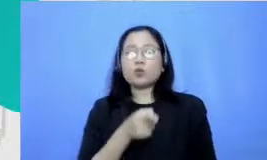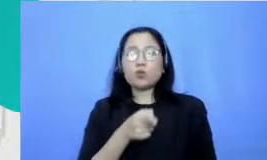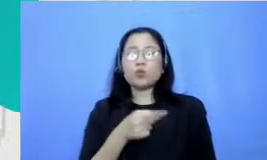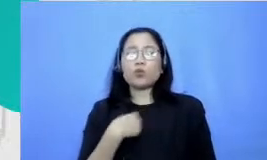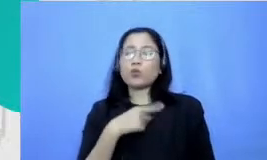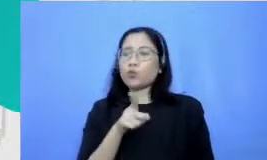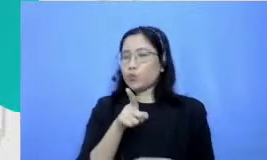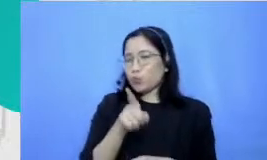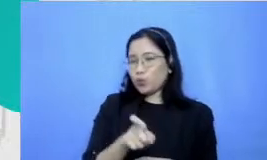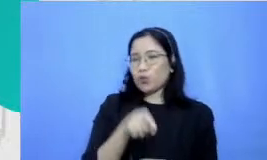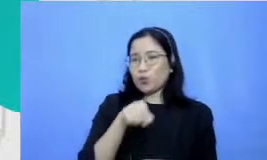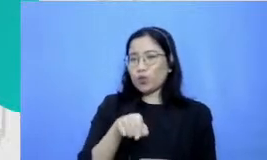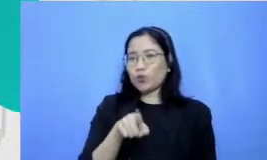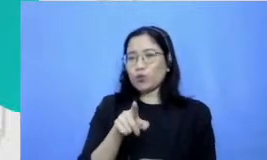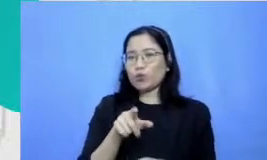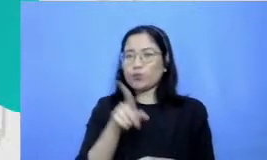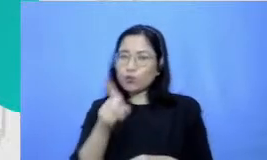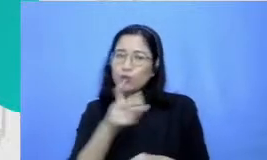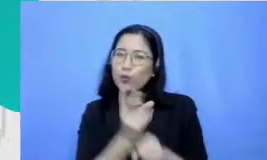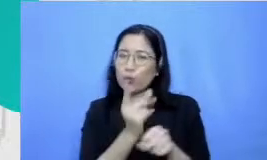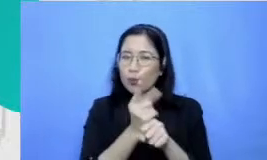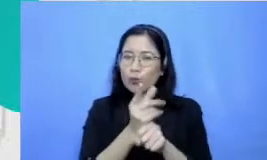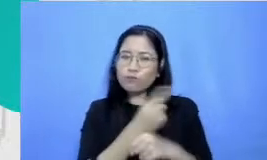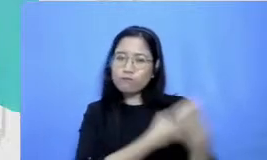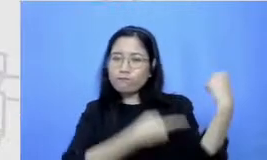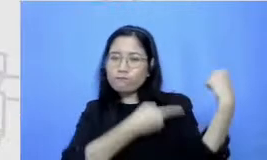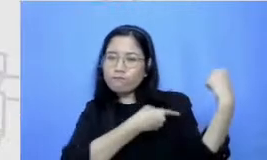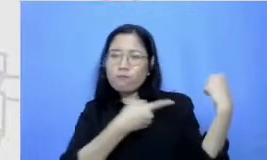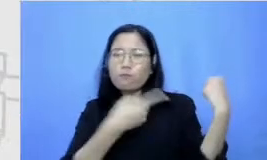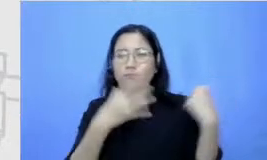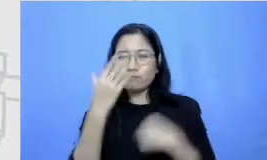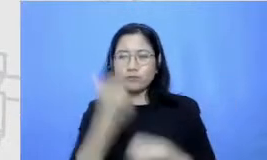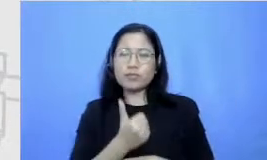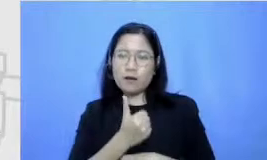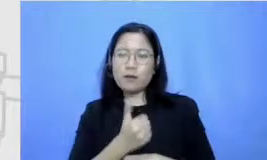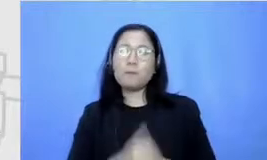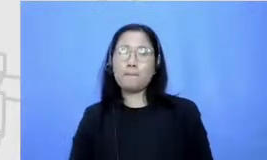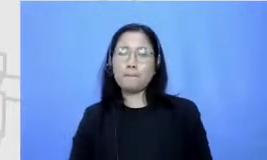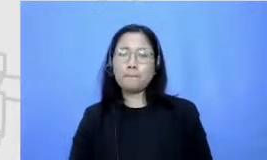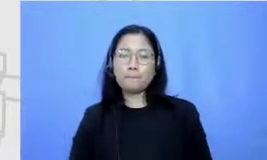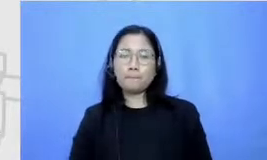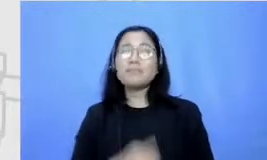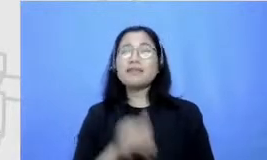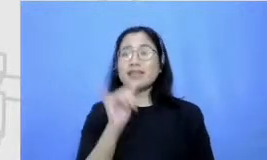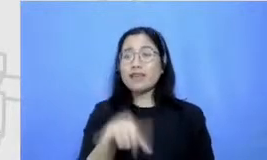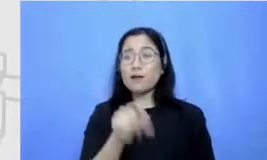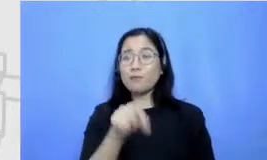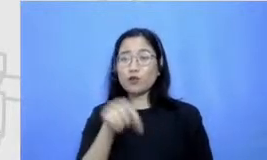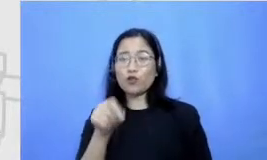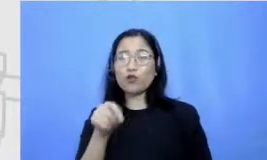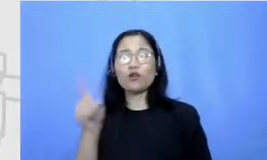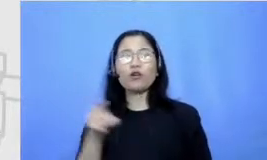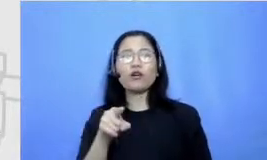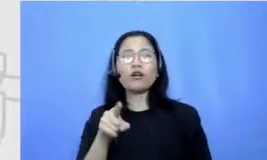titik berat guru-guru sekarang gitu Iya benar sekali Jadi kalau misalkan alasan enggak bisa